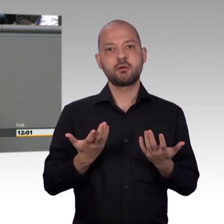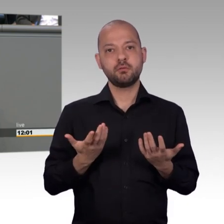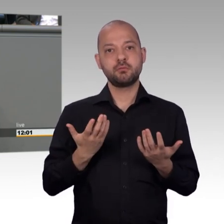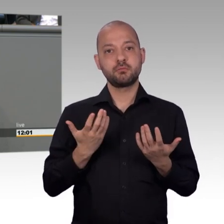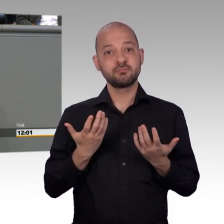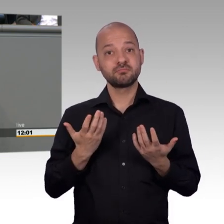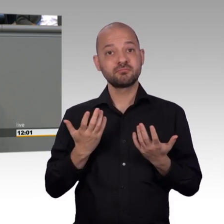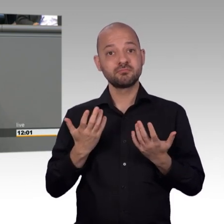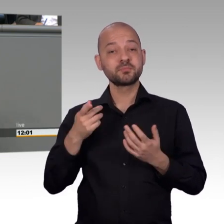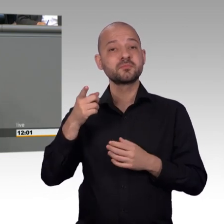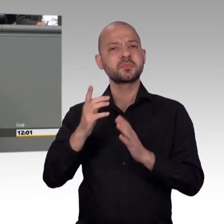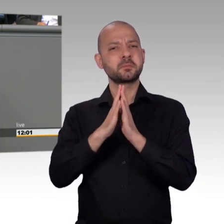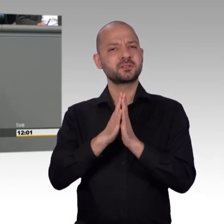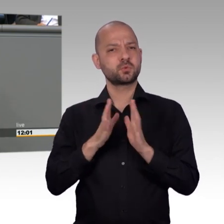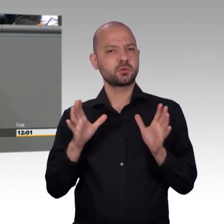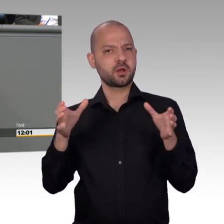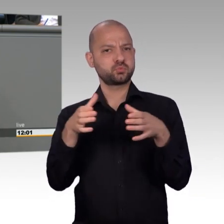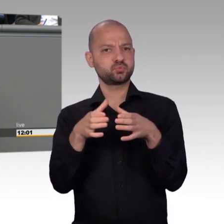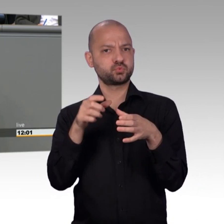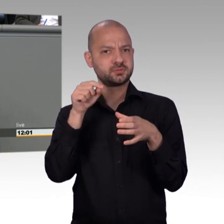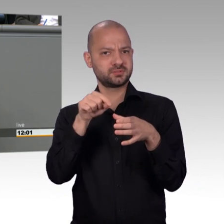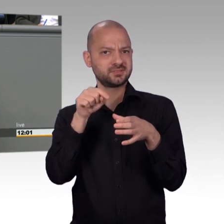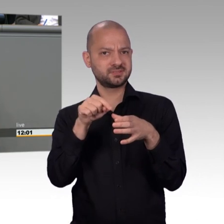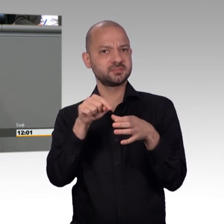zu bewältigen haben heute. Und einige Anhaltspunkte dafür sind